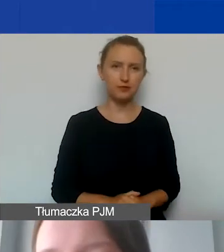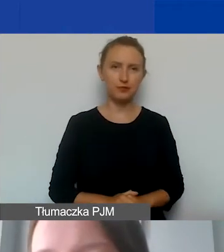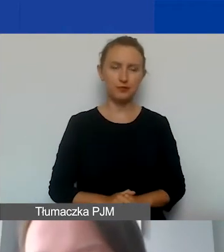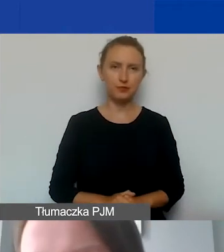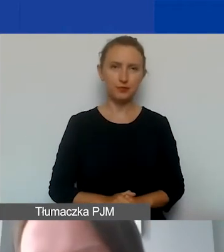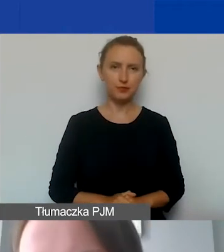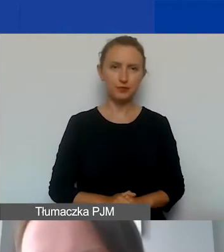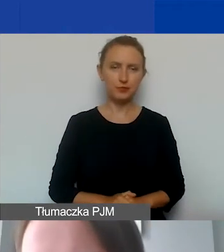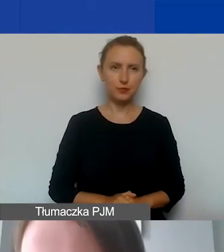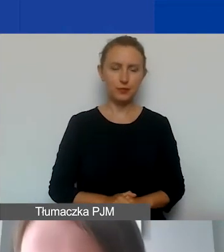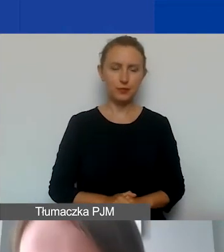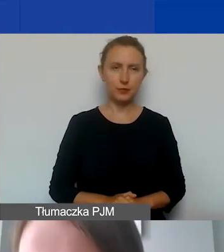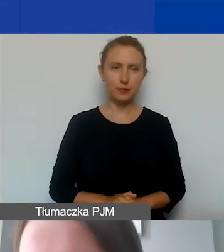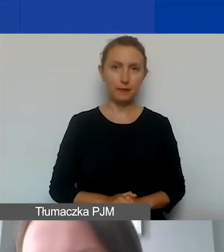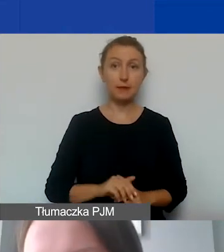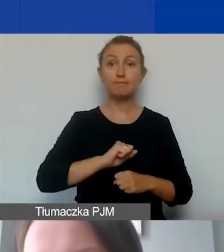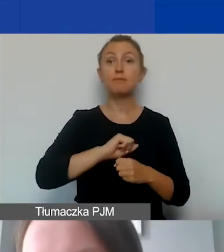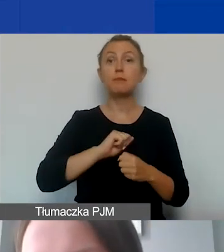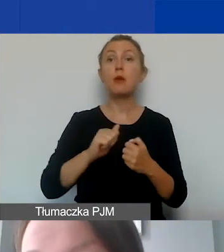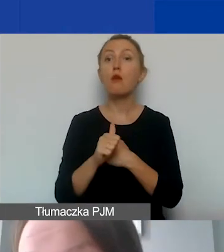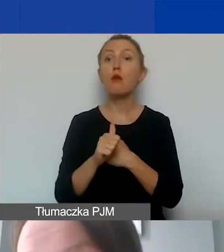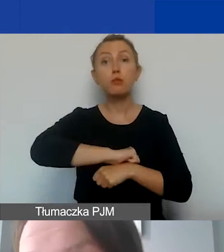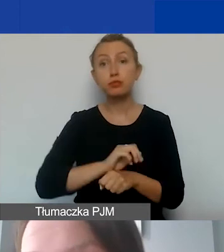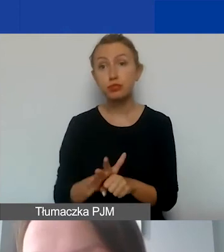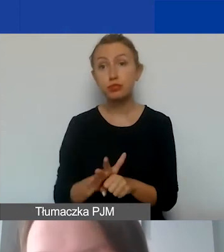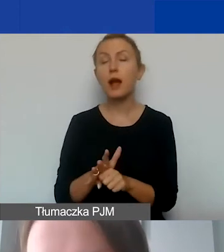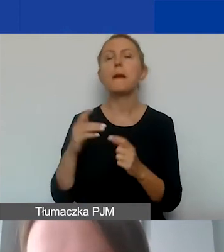Ze względu na pandemię Państwa-Darczyńcy zdecydowały,